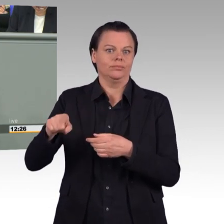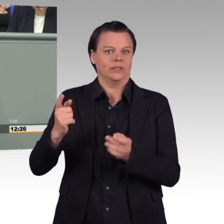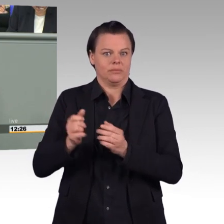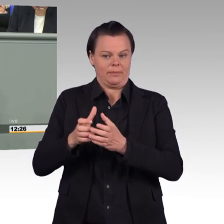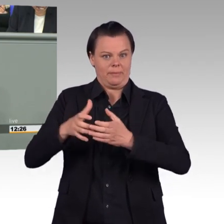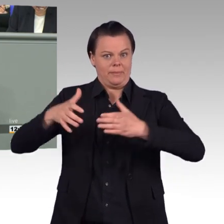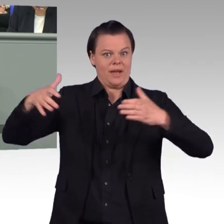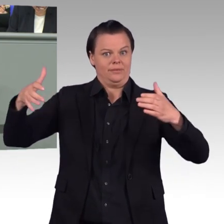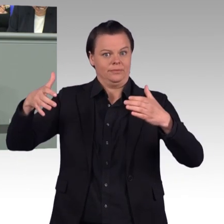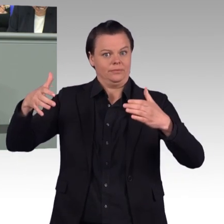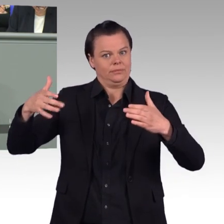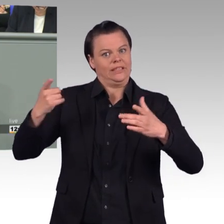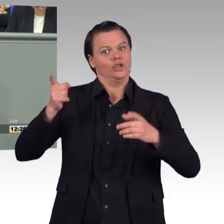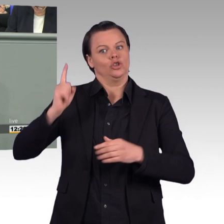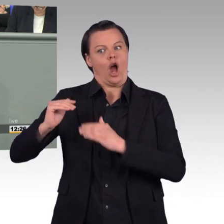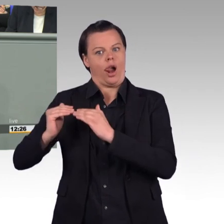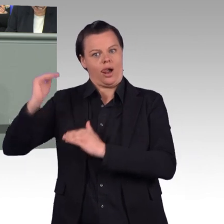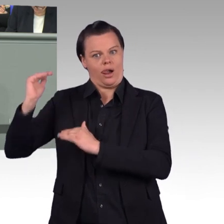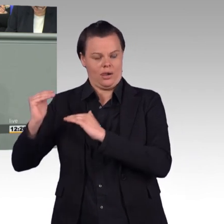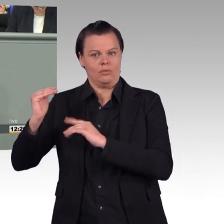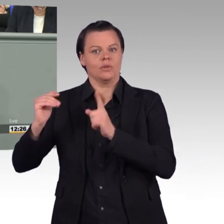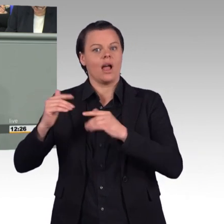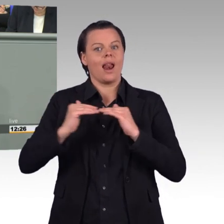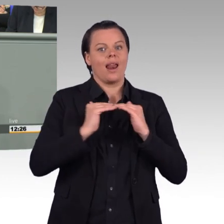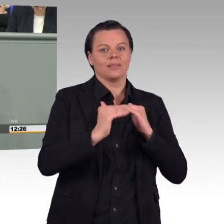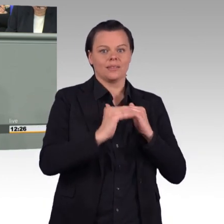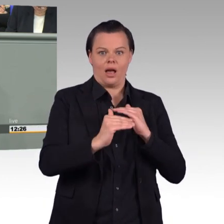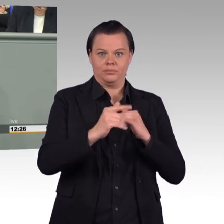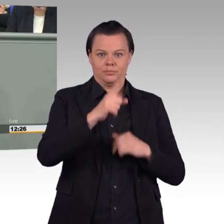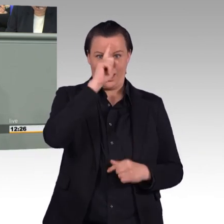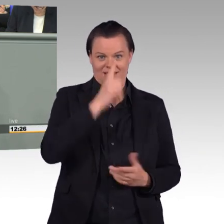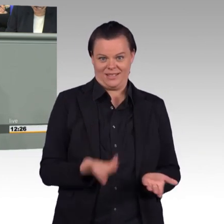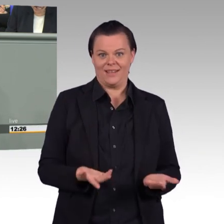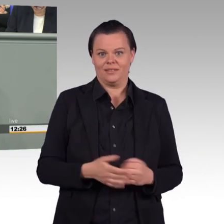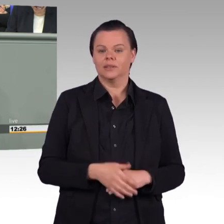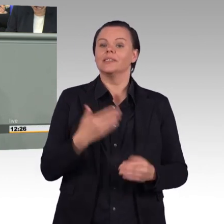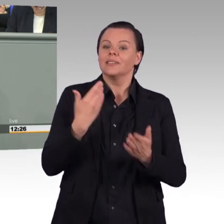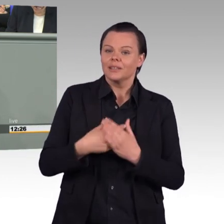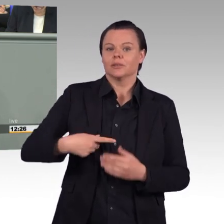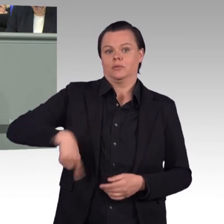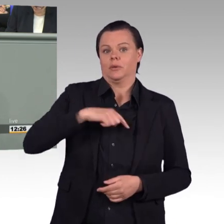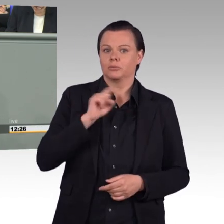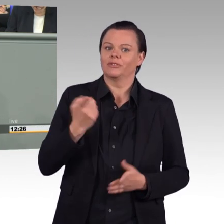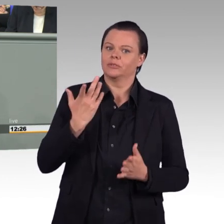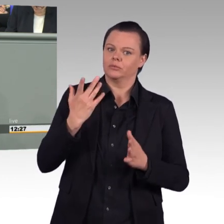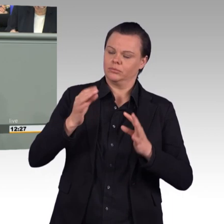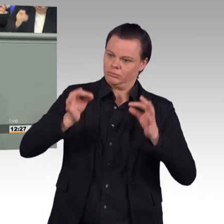müssen wir natürlich ein realistisches Bild zeichnen, auch, was den Personalumfang anbetrifft. Uns Grünen ist es wichtiger,